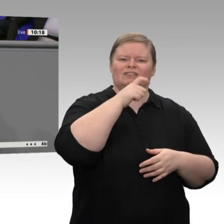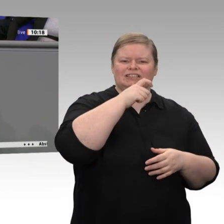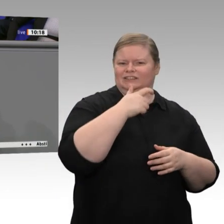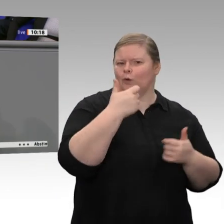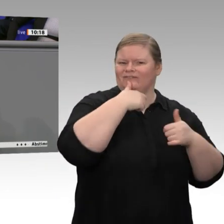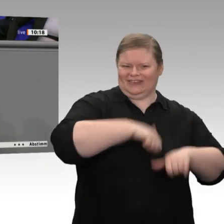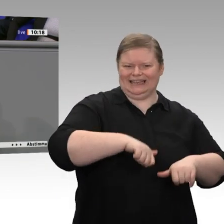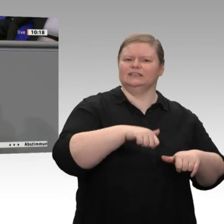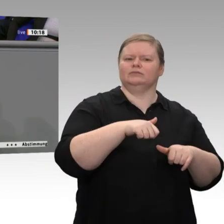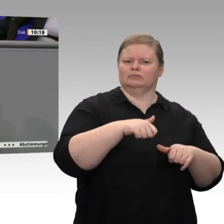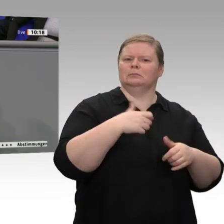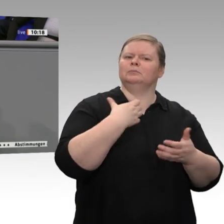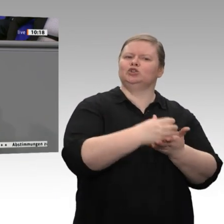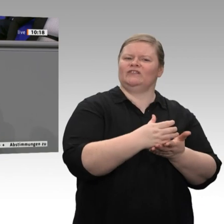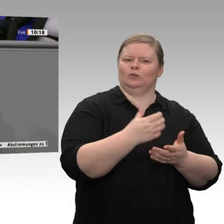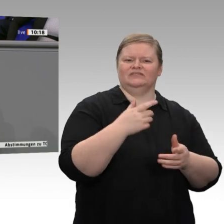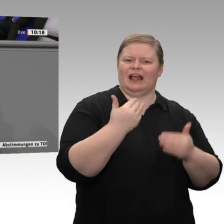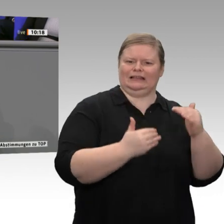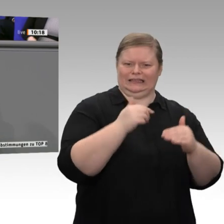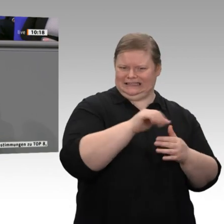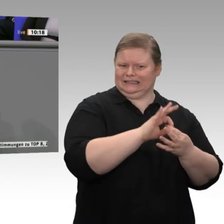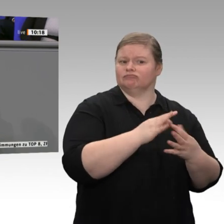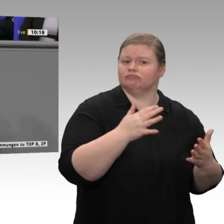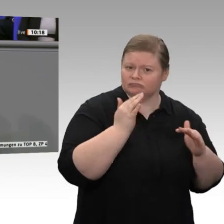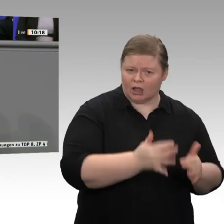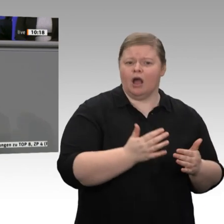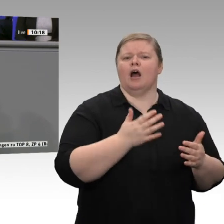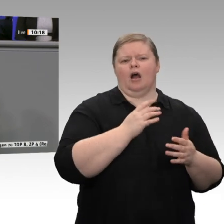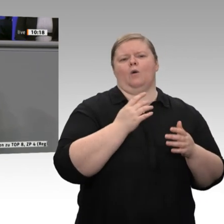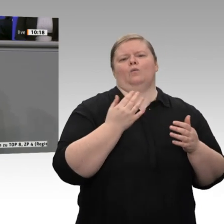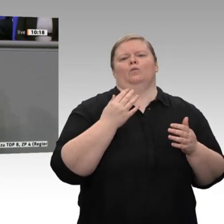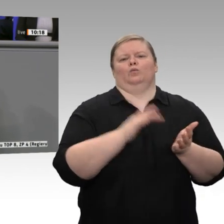die Grundlage für Wohlstand, die Grundlage auch für gesellschaftliche Teilhabe. Um